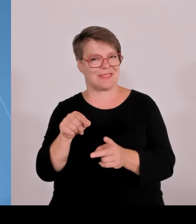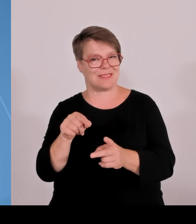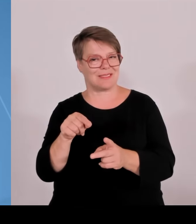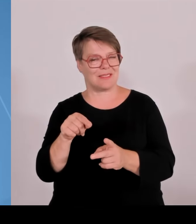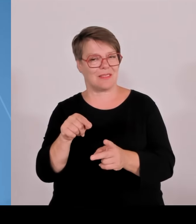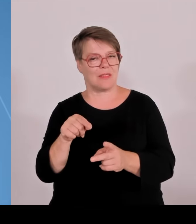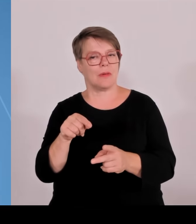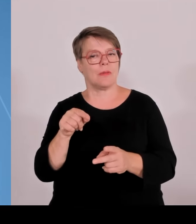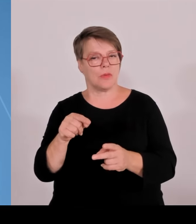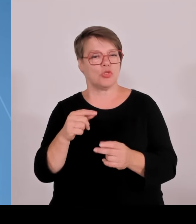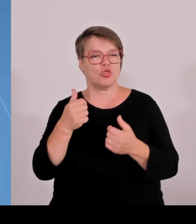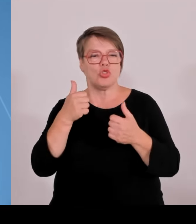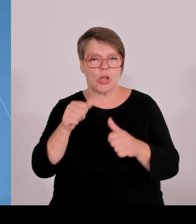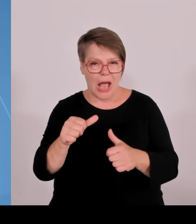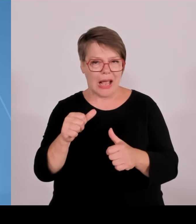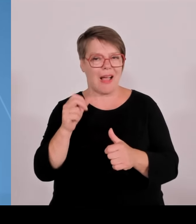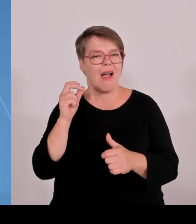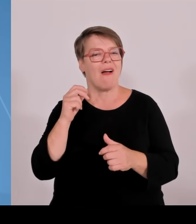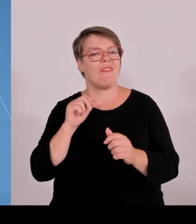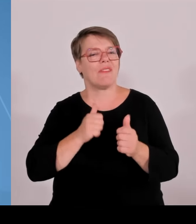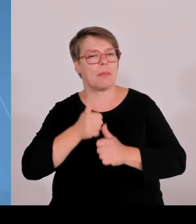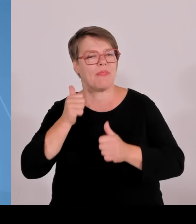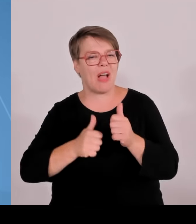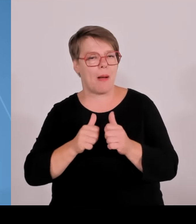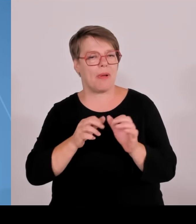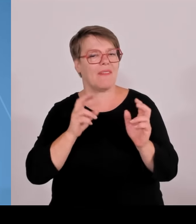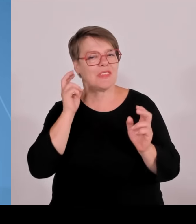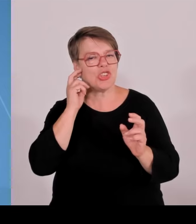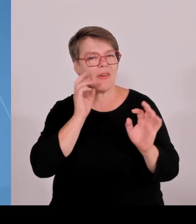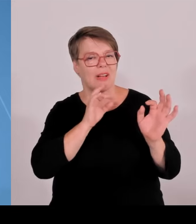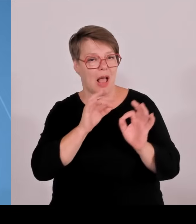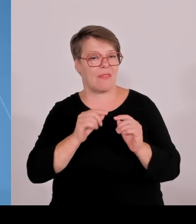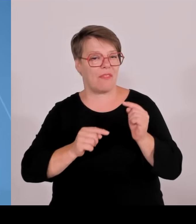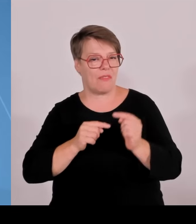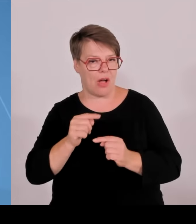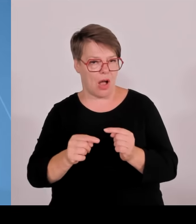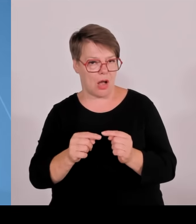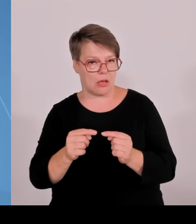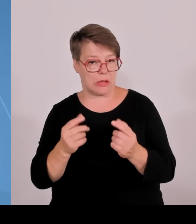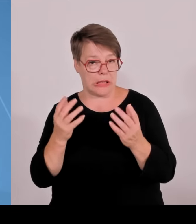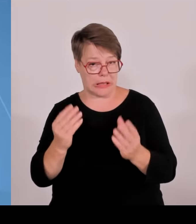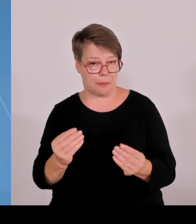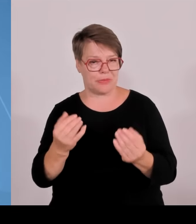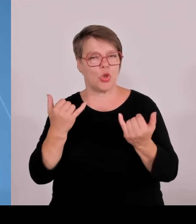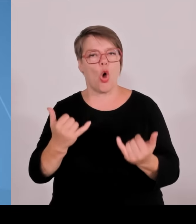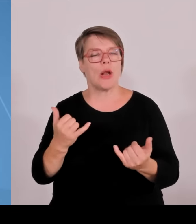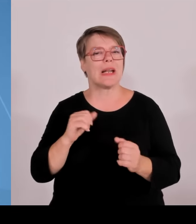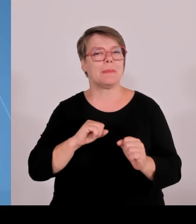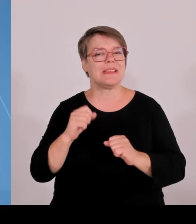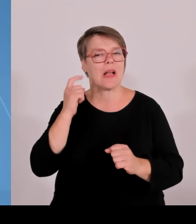Die Oth Regensburg ebenfalls mit München und Nürnberg zusammen im Bereich Soziale und Gesundheitswissenschaften, noch mal